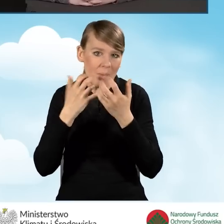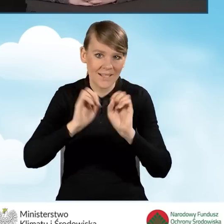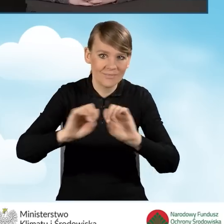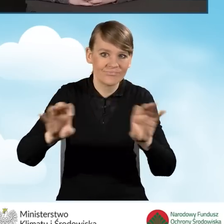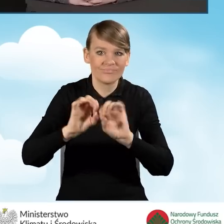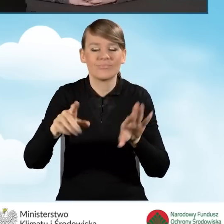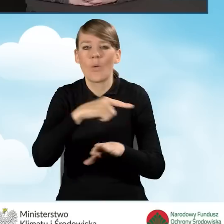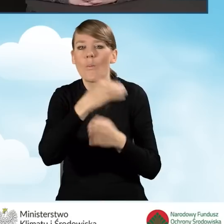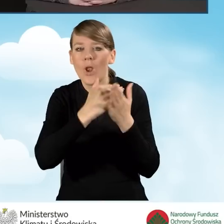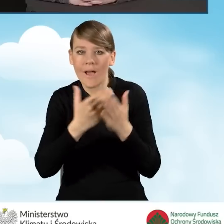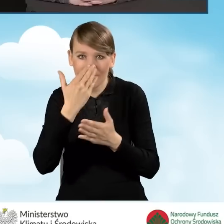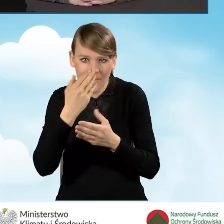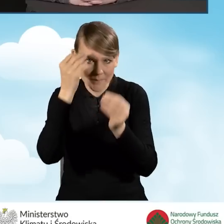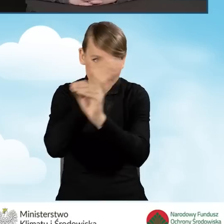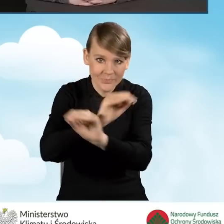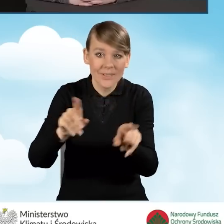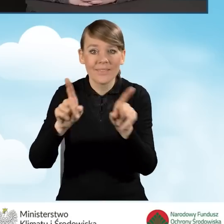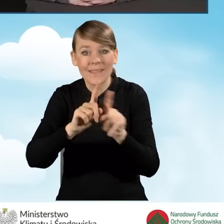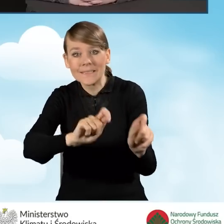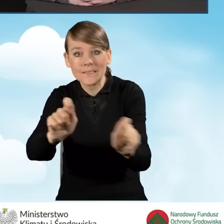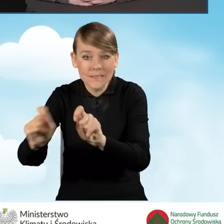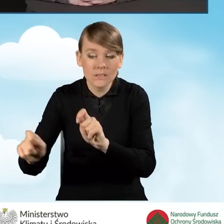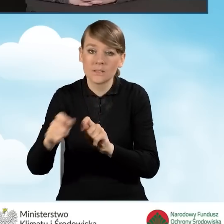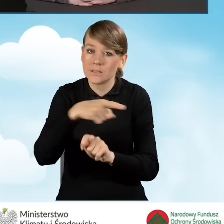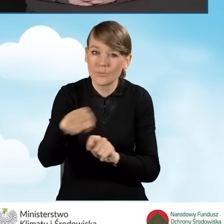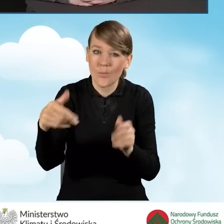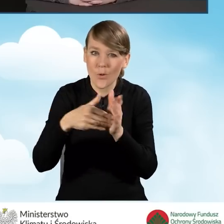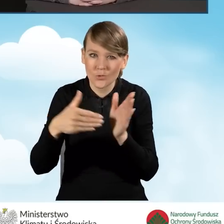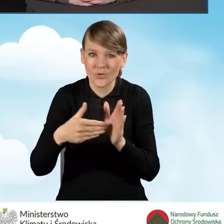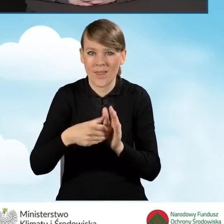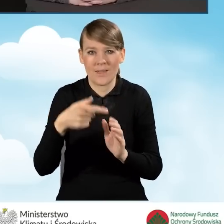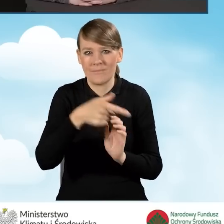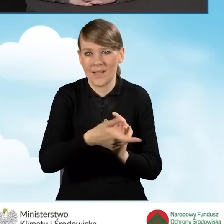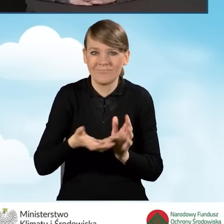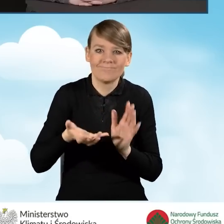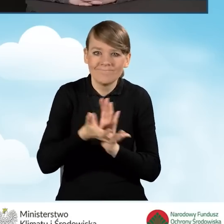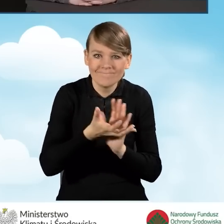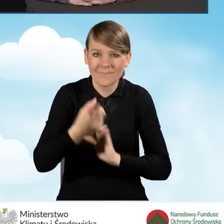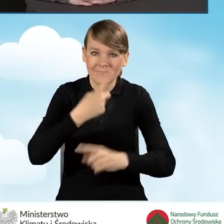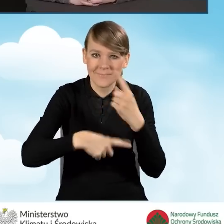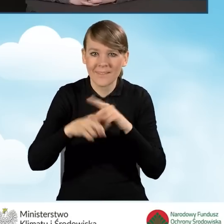Też uświadamiają potrzeby wymiany źródeł ciepła i potrzeby termomodernizacji budynków.